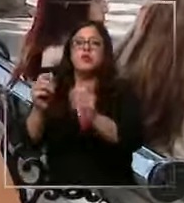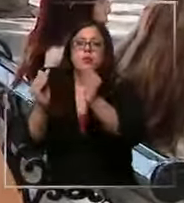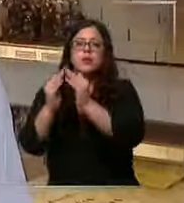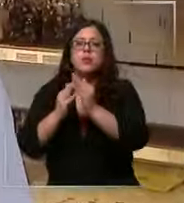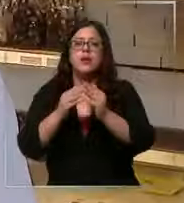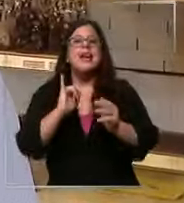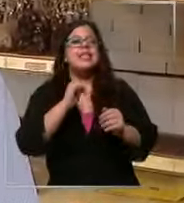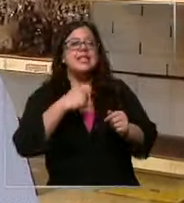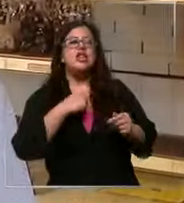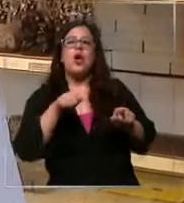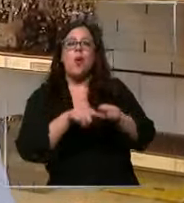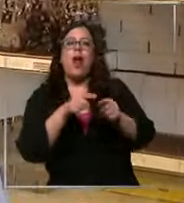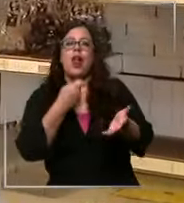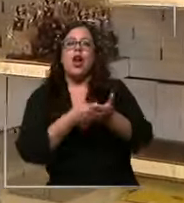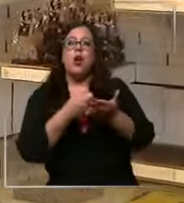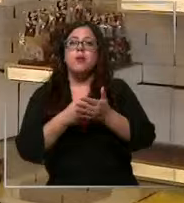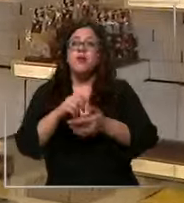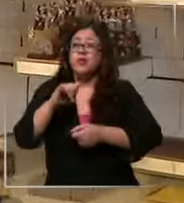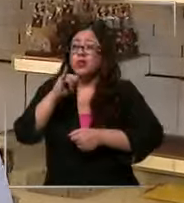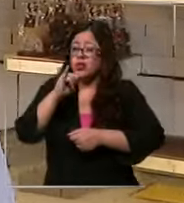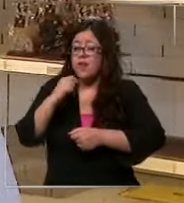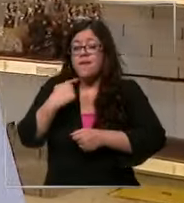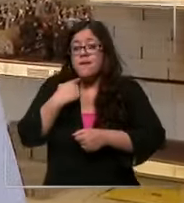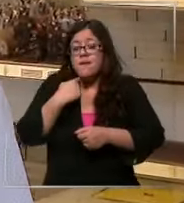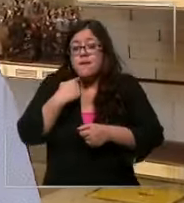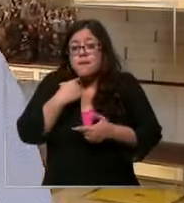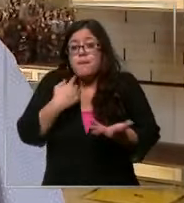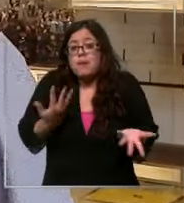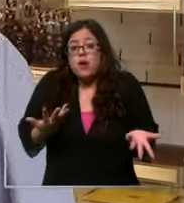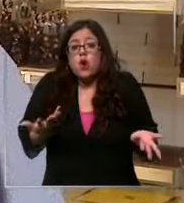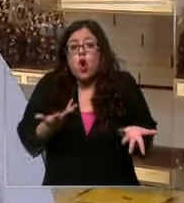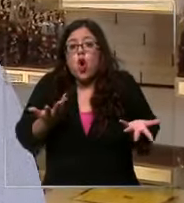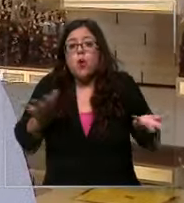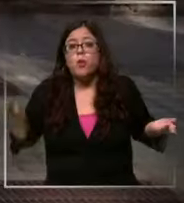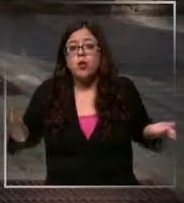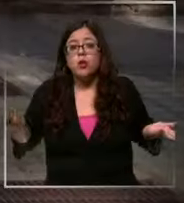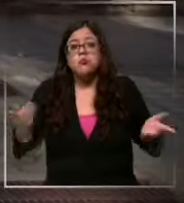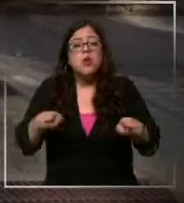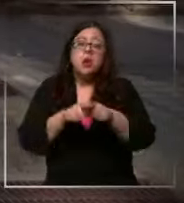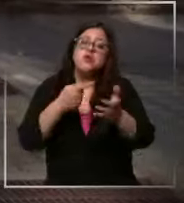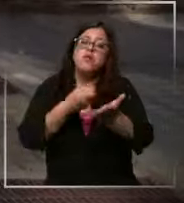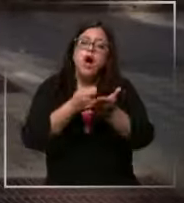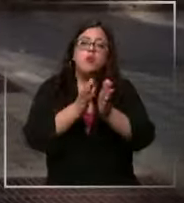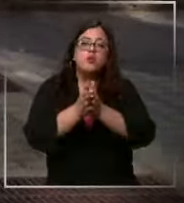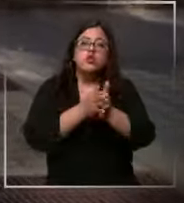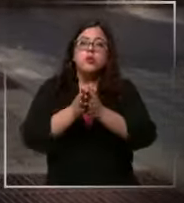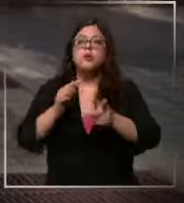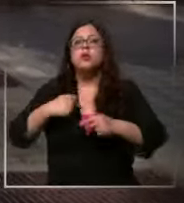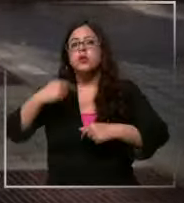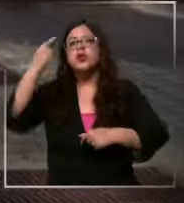eh No sé tendría que ver el impacto Pero igual voy a comprar chocolate yo creo que sí sí ahí